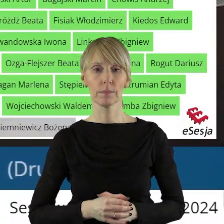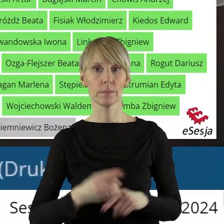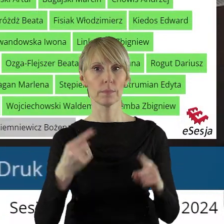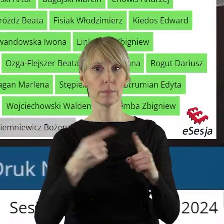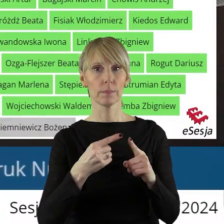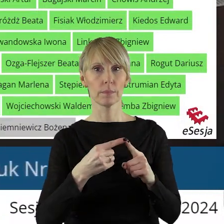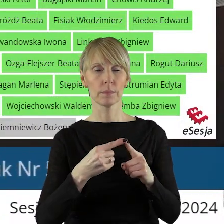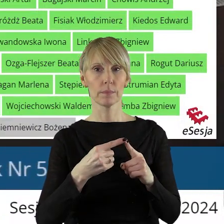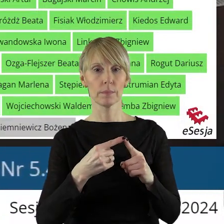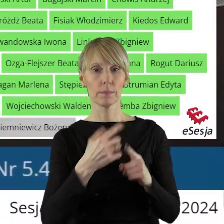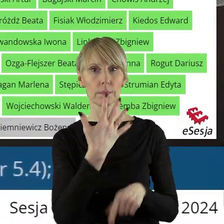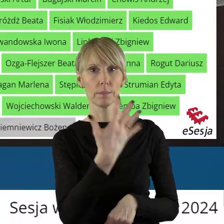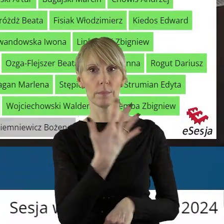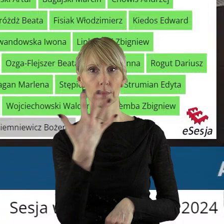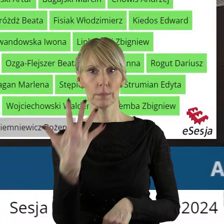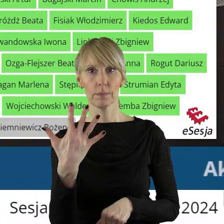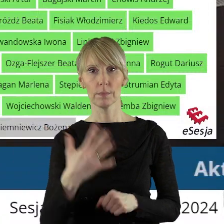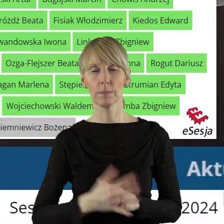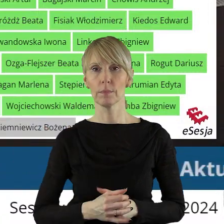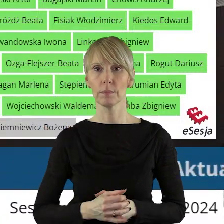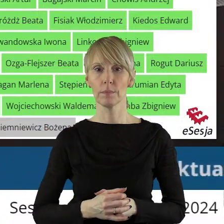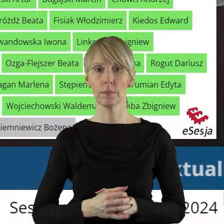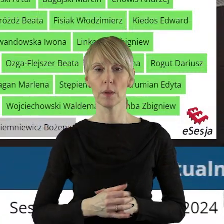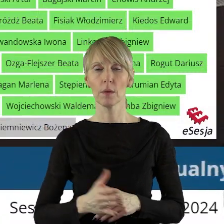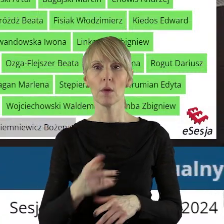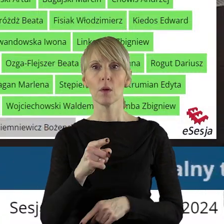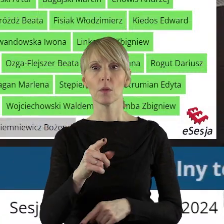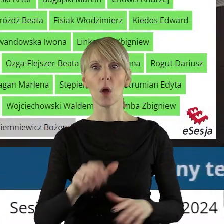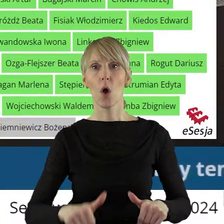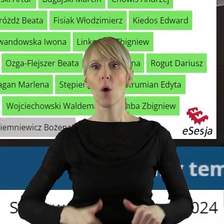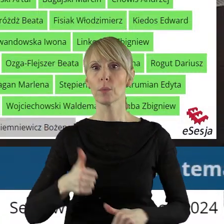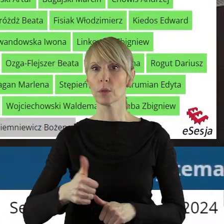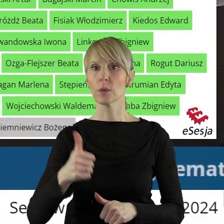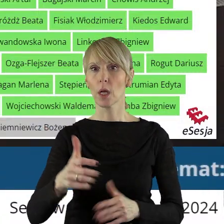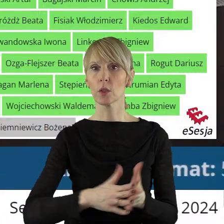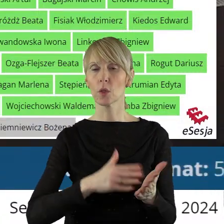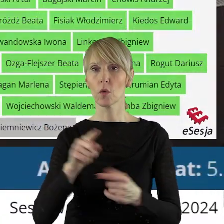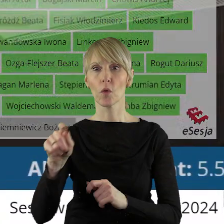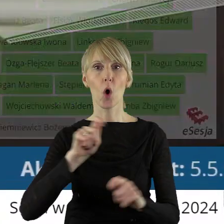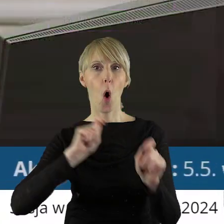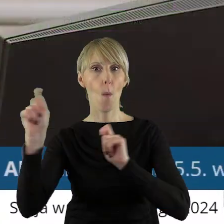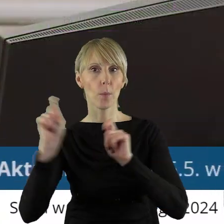W punkcie 5.5 w sprawie określenia przystanków komunikacyjnych stanowiących